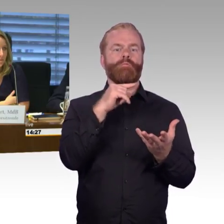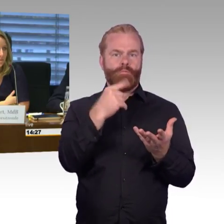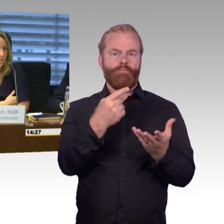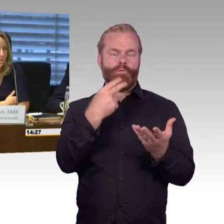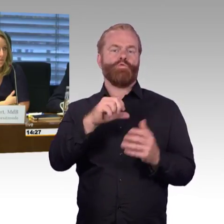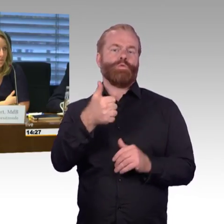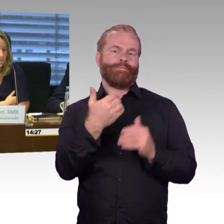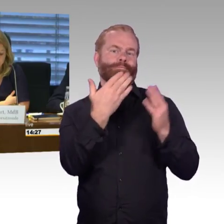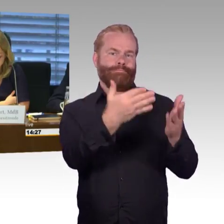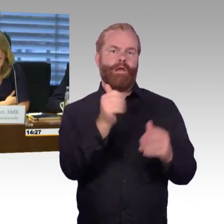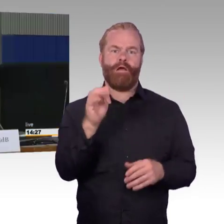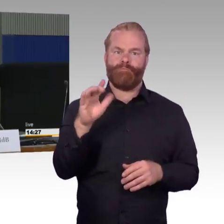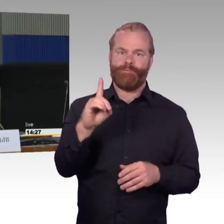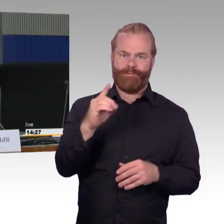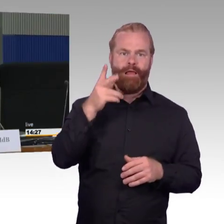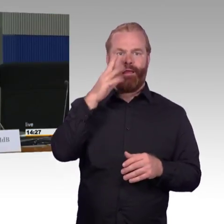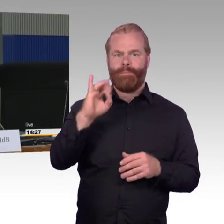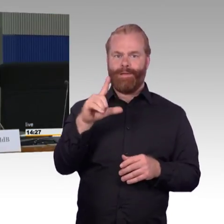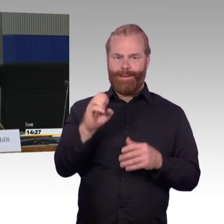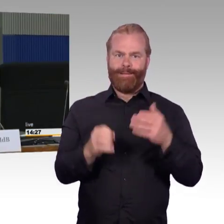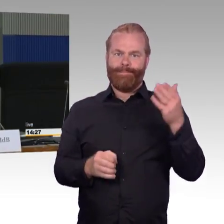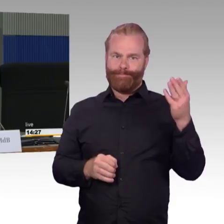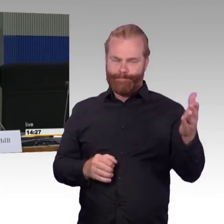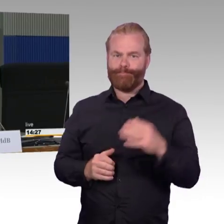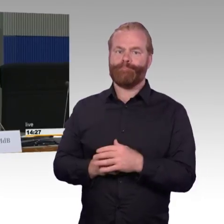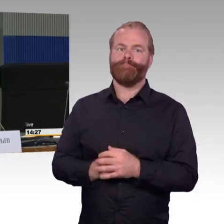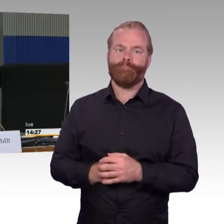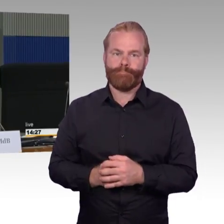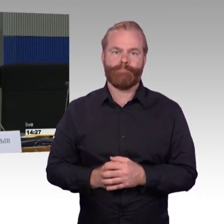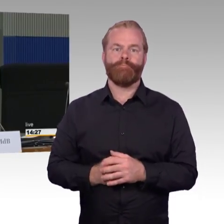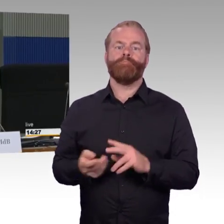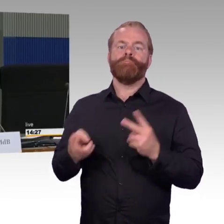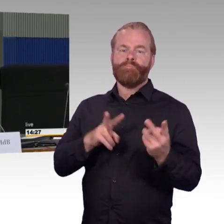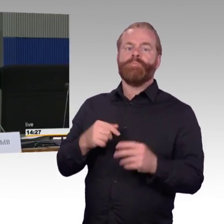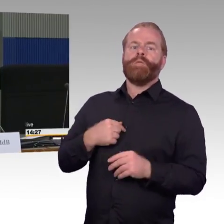wir haben letzte Woche ein erweitertes Berichterstattergespräch